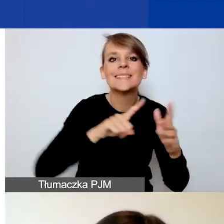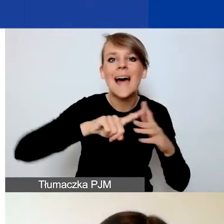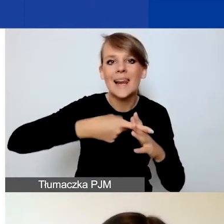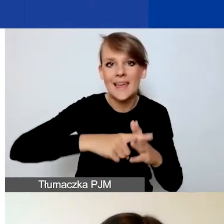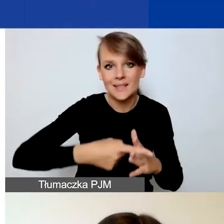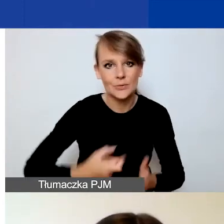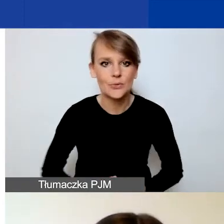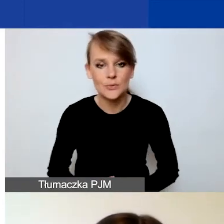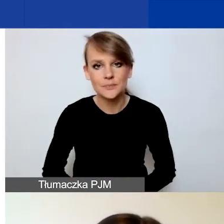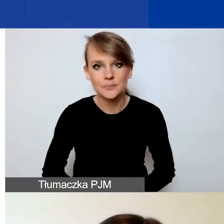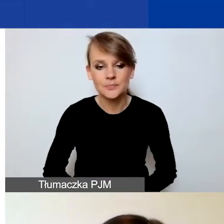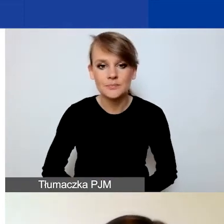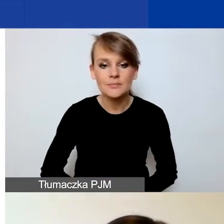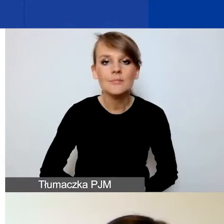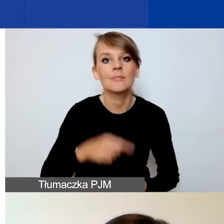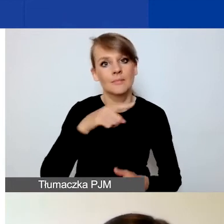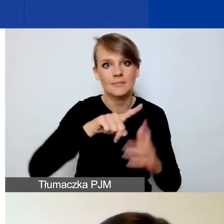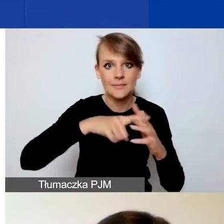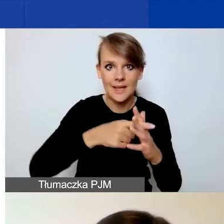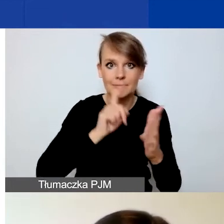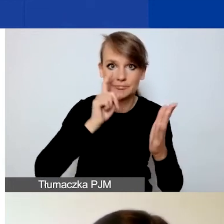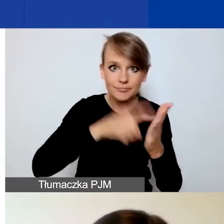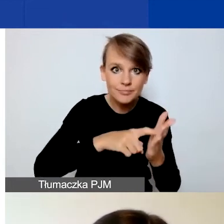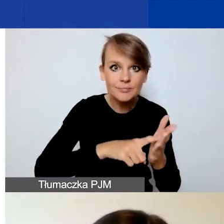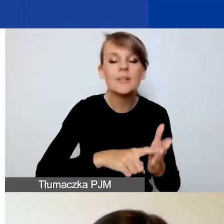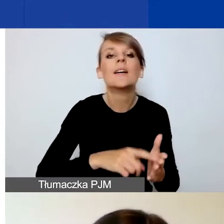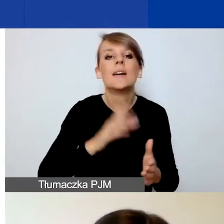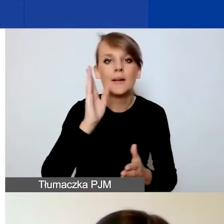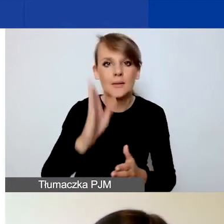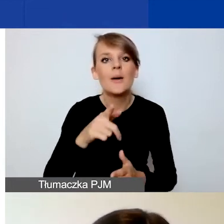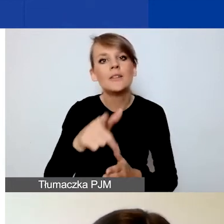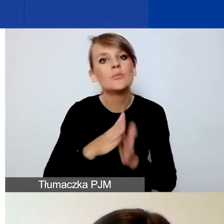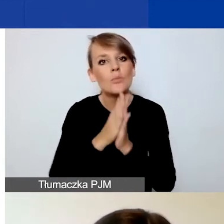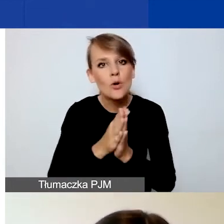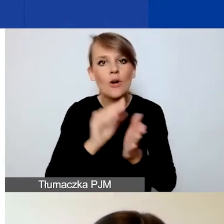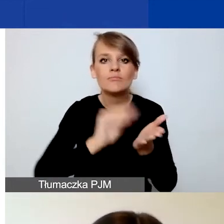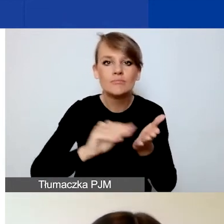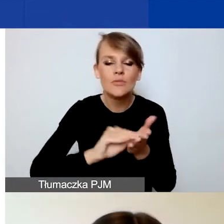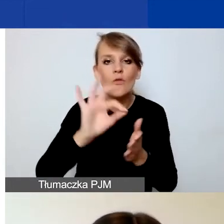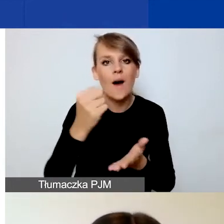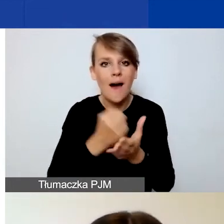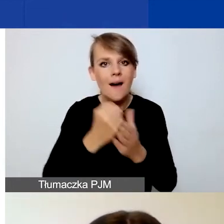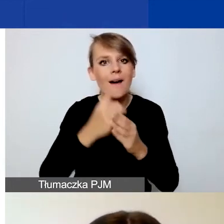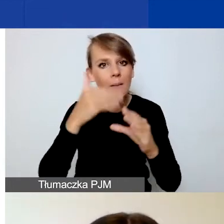Po kliknięciu w ten przycisk zostaniecie państwo poproszeni o podanie adresu e-mail i hasła. Co jest istotne?